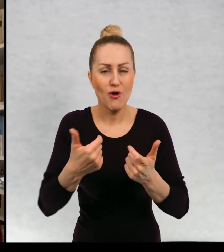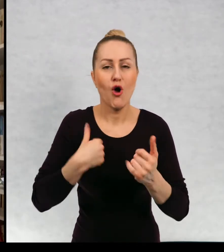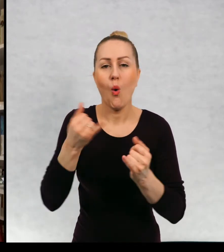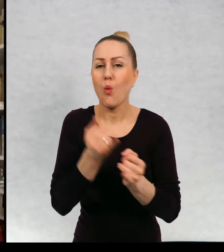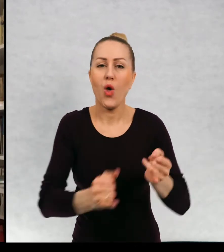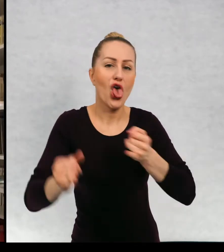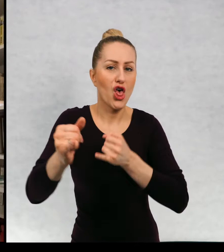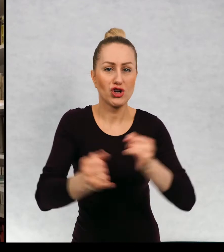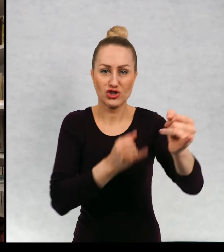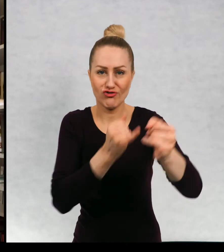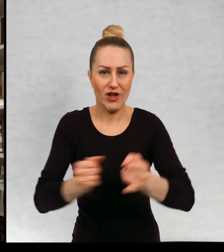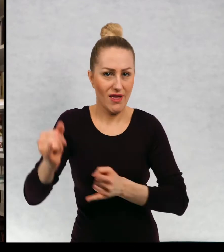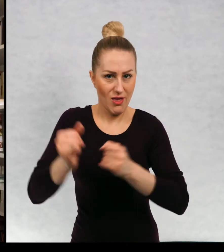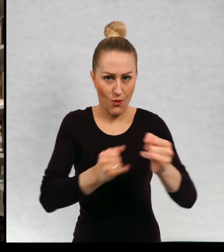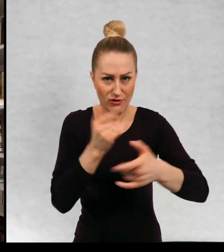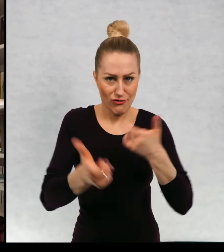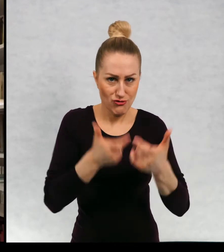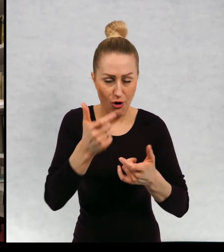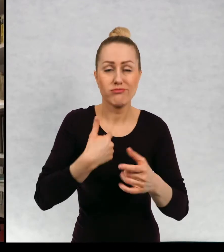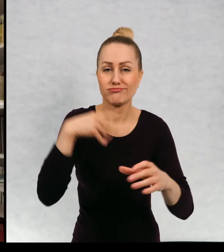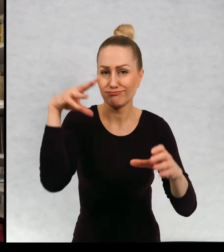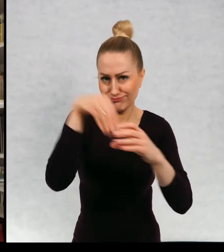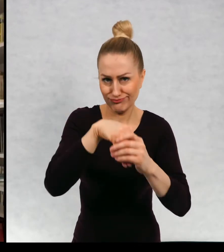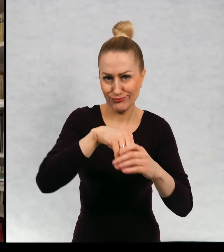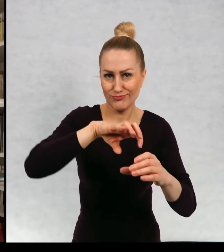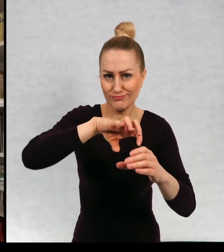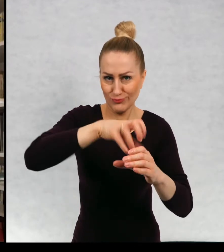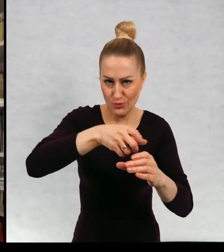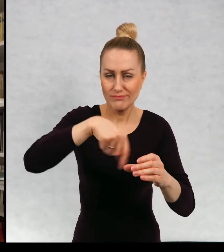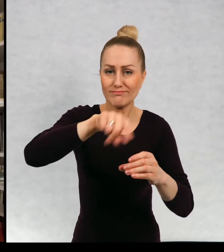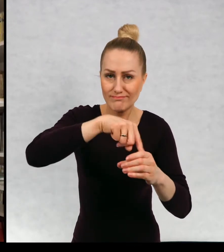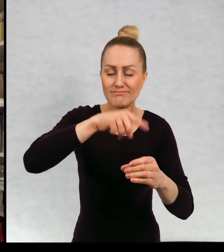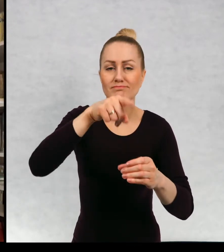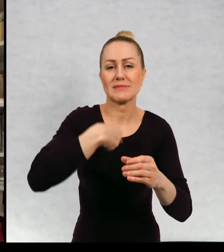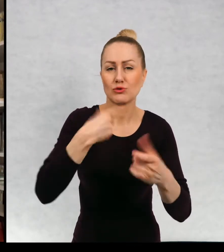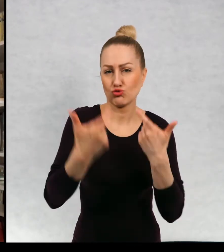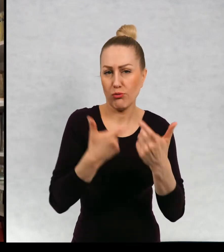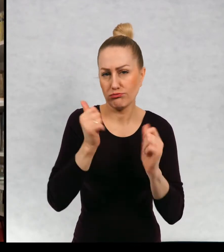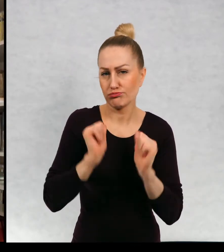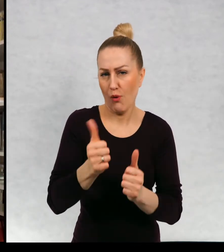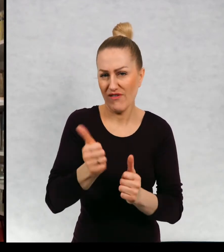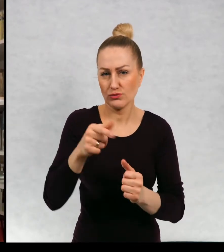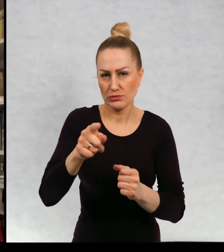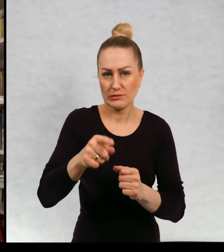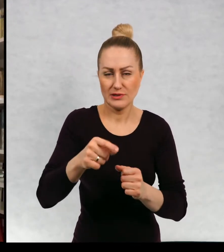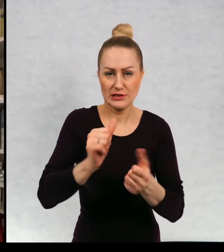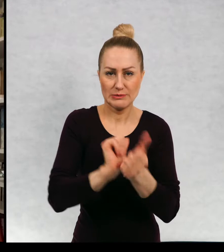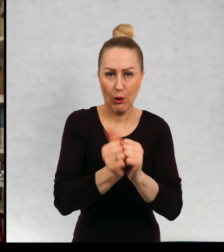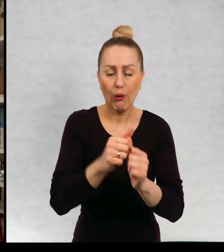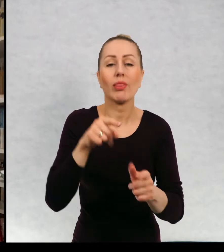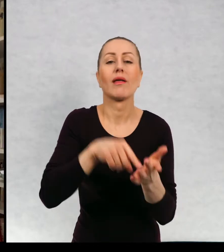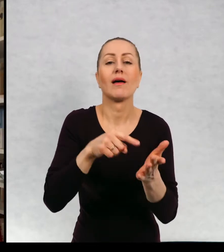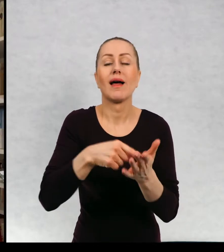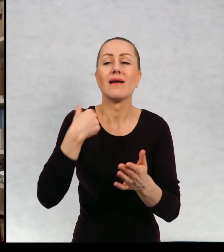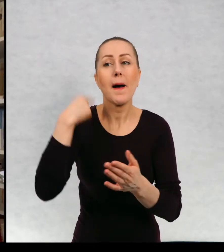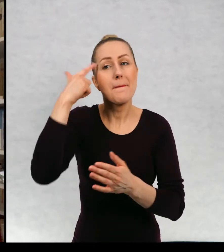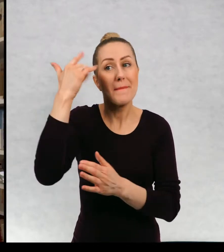jeździłam figurową na łyżwach byłam zawodniczką i marzyłam o tym, żeby w przyszłości tańczyć, żeby być